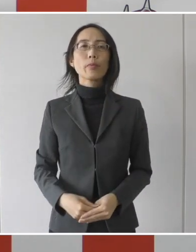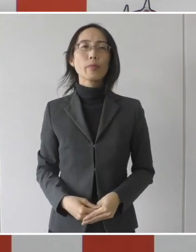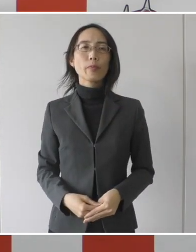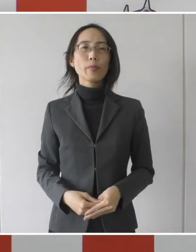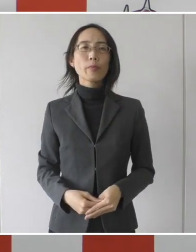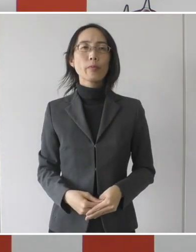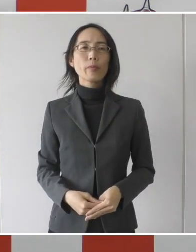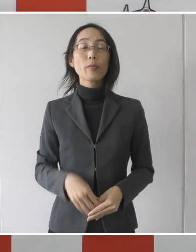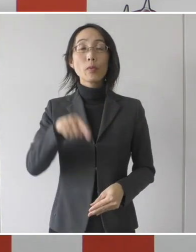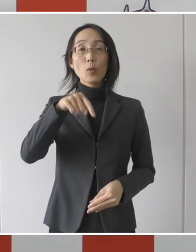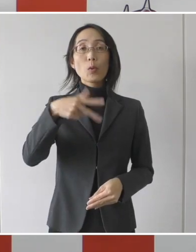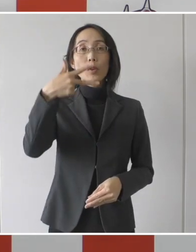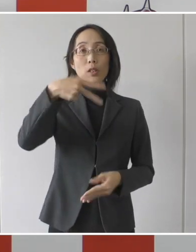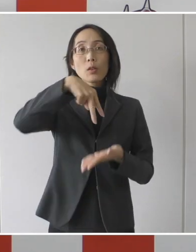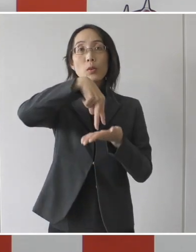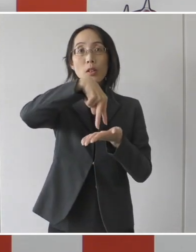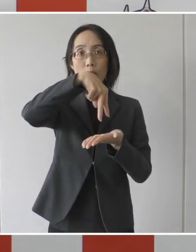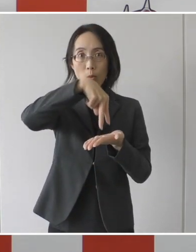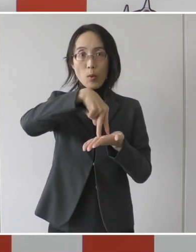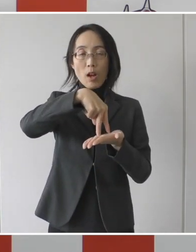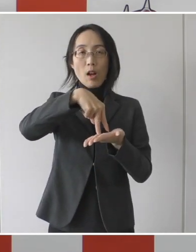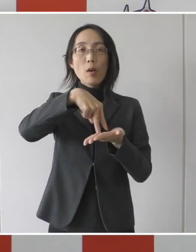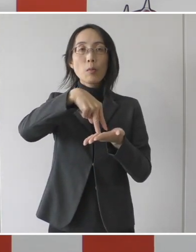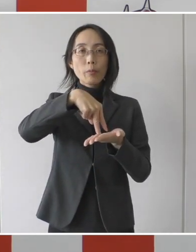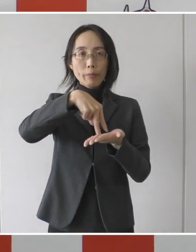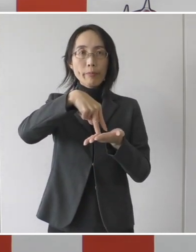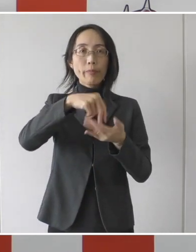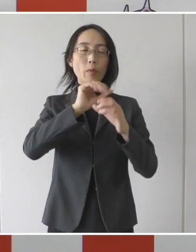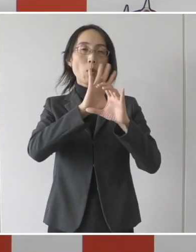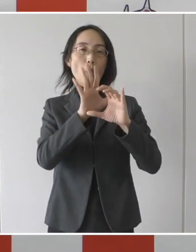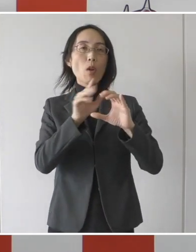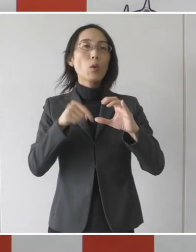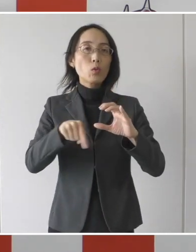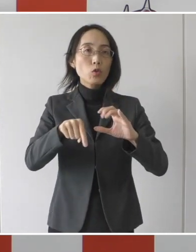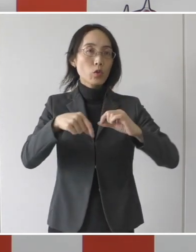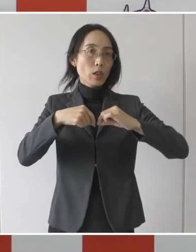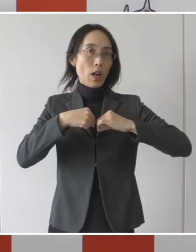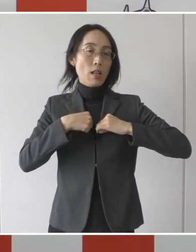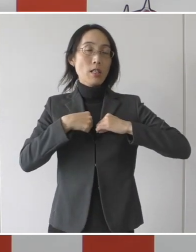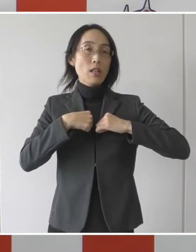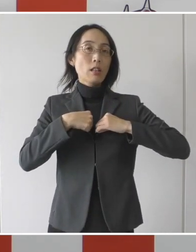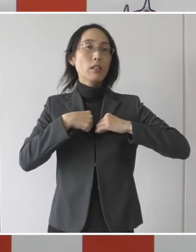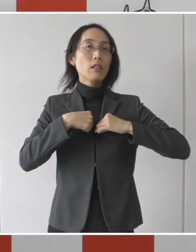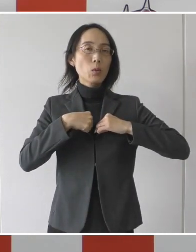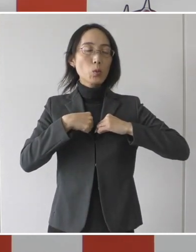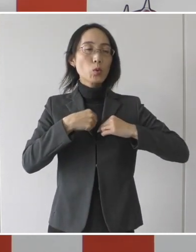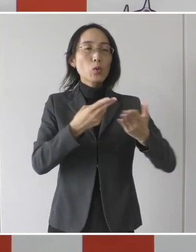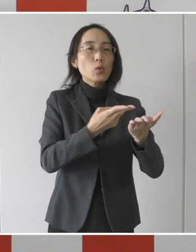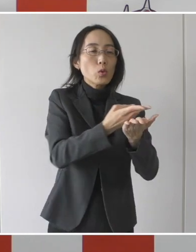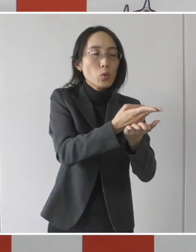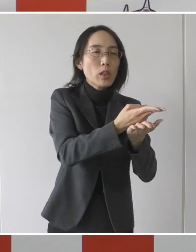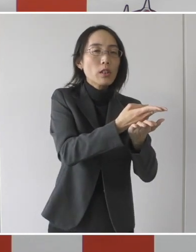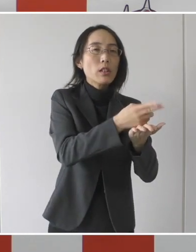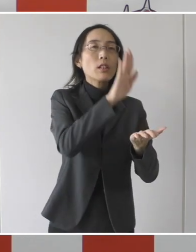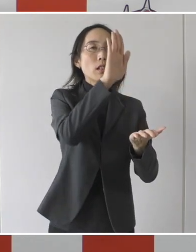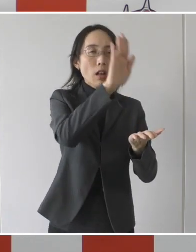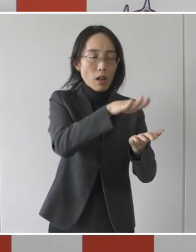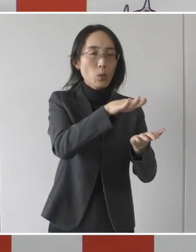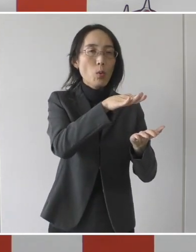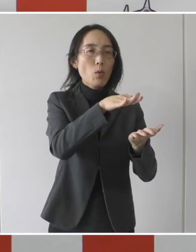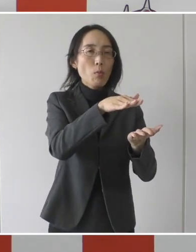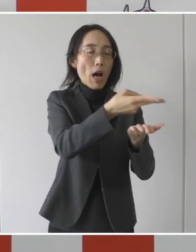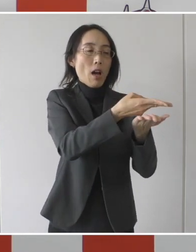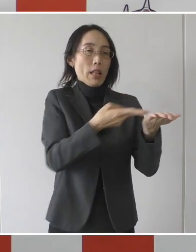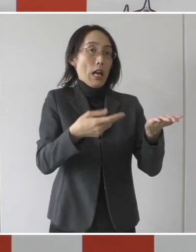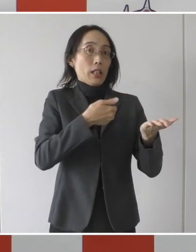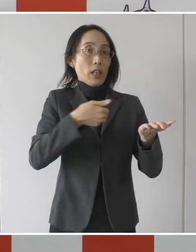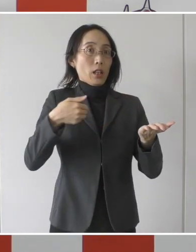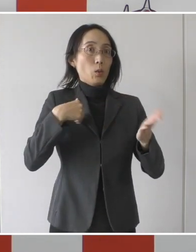本市としては 新型コロナウイルスの感染による入院後隔離期間が終了したものの、